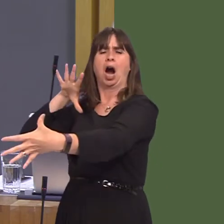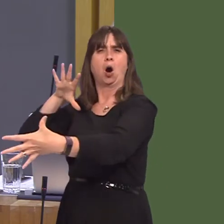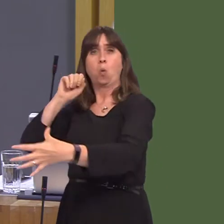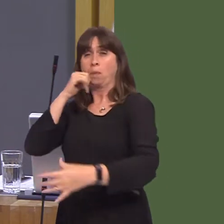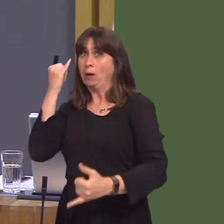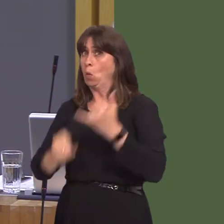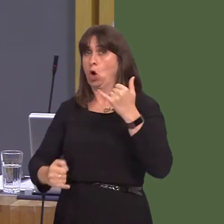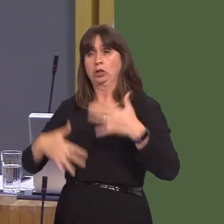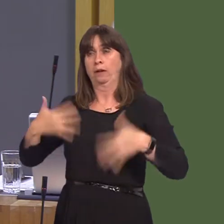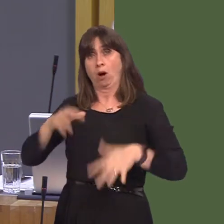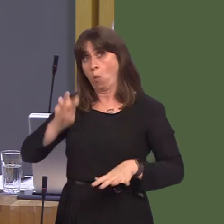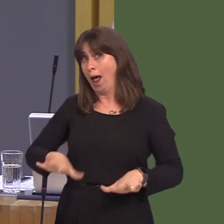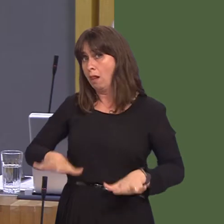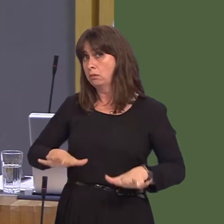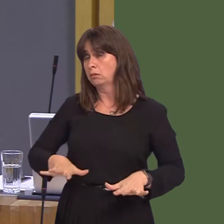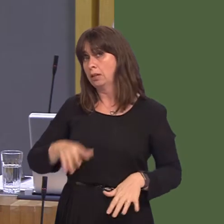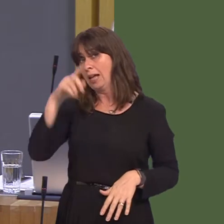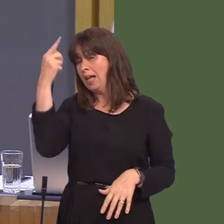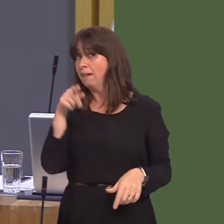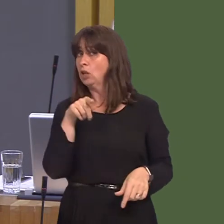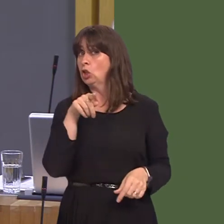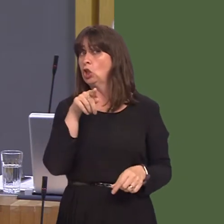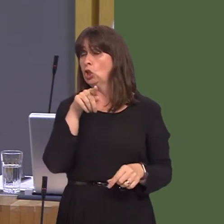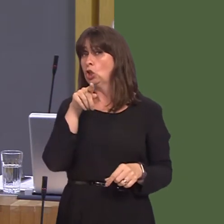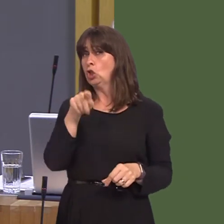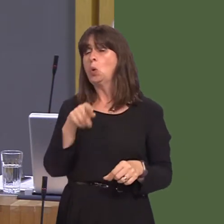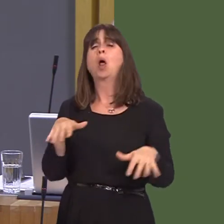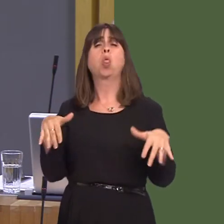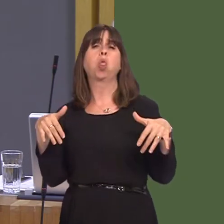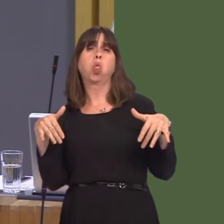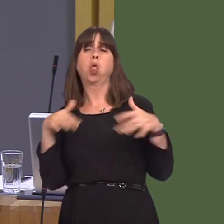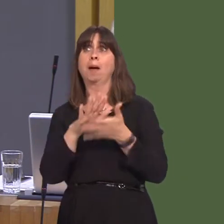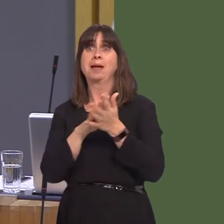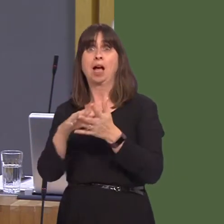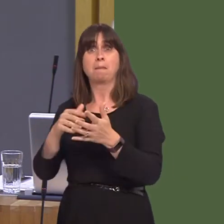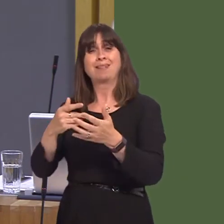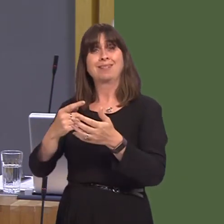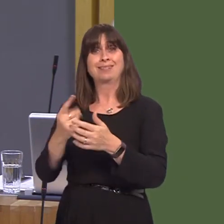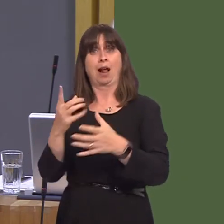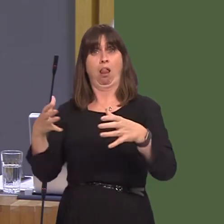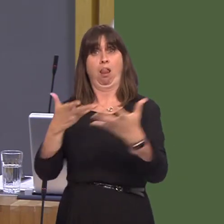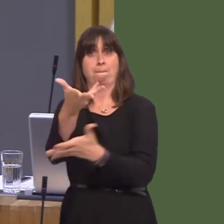Wales. If you let your party drag us out of the single market, you will be ignoring your